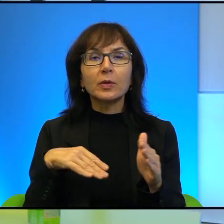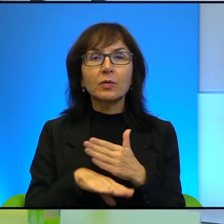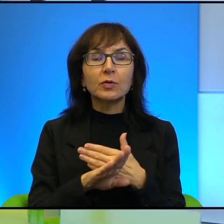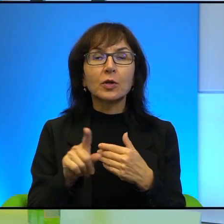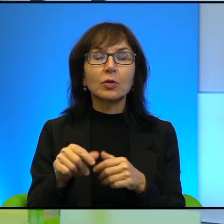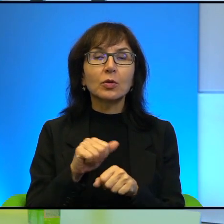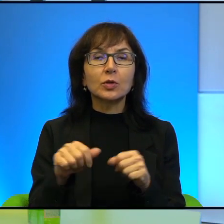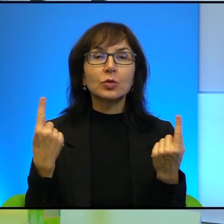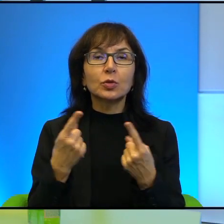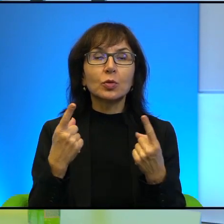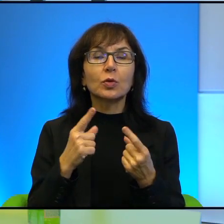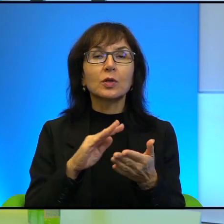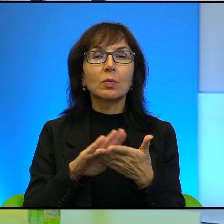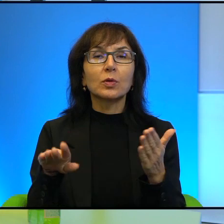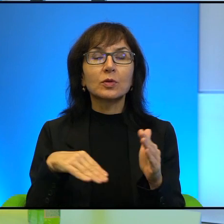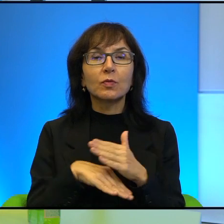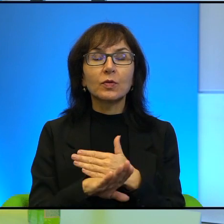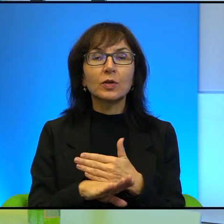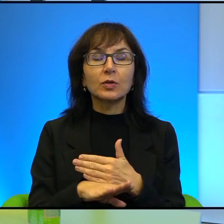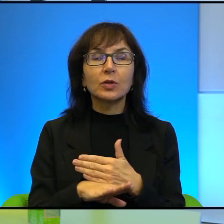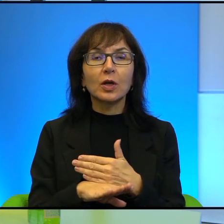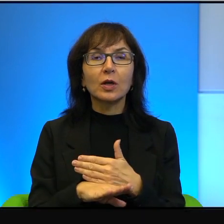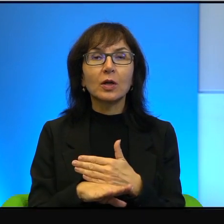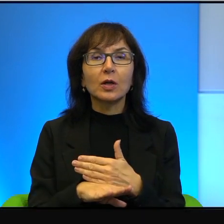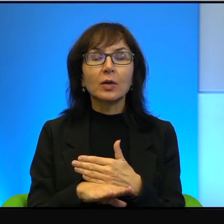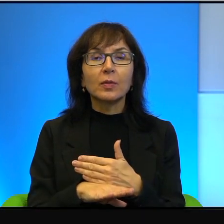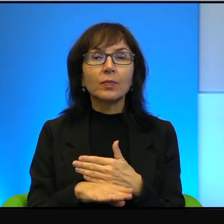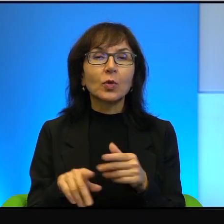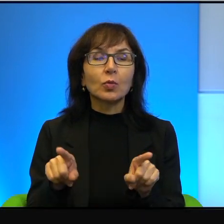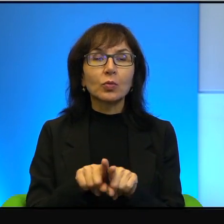Jedno, co rzeczywiście o tym również trzeba pamiętać,